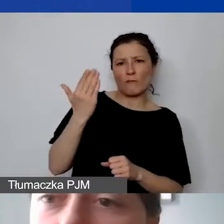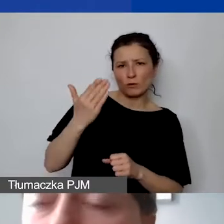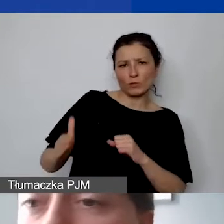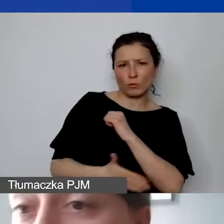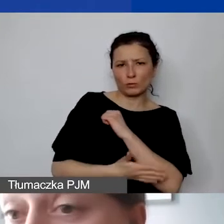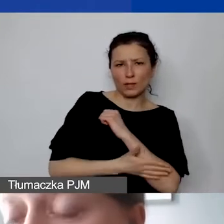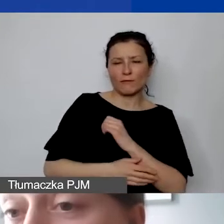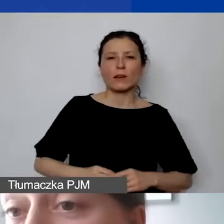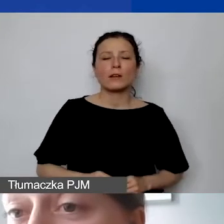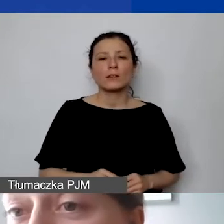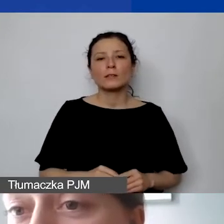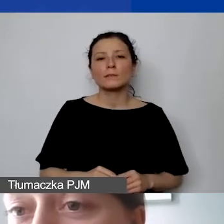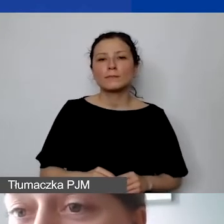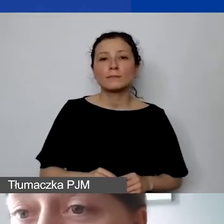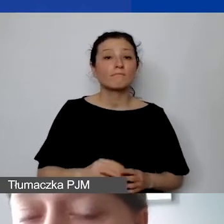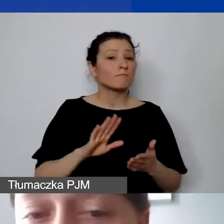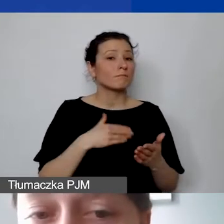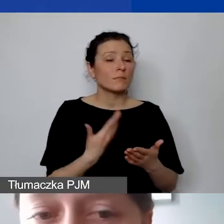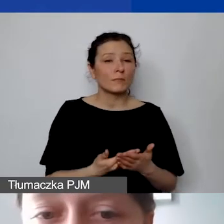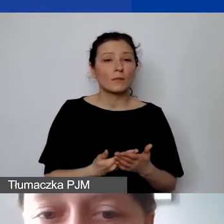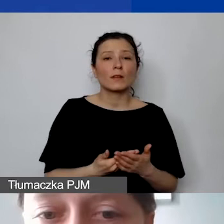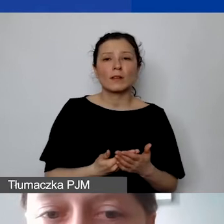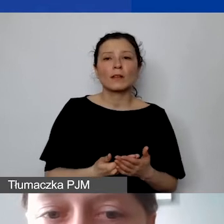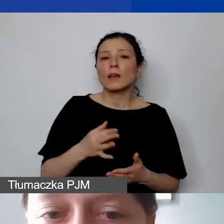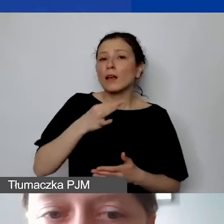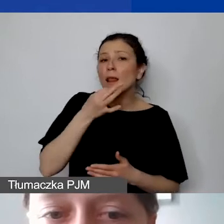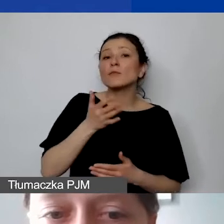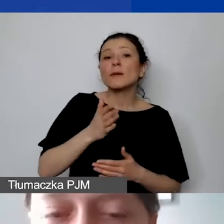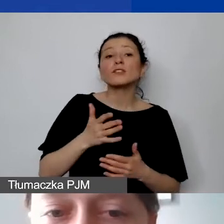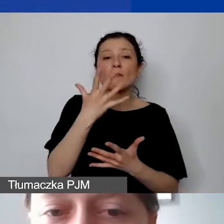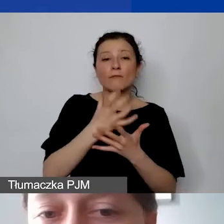i np. będzie bardziej adekwatne użycie ustalonej proporcji